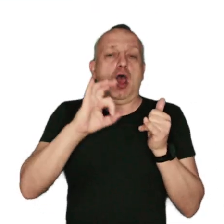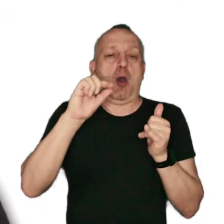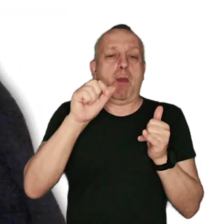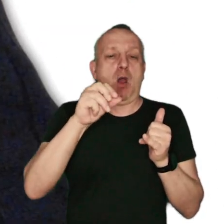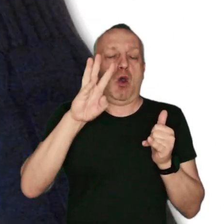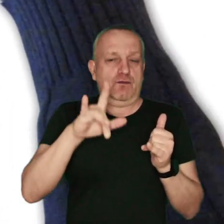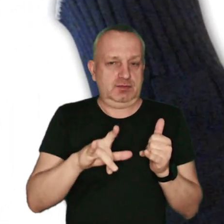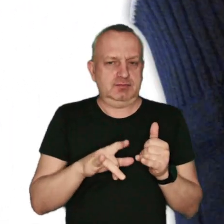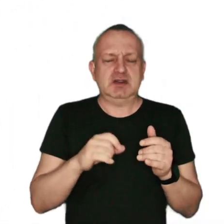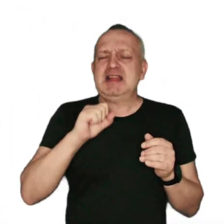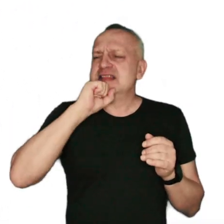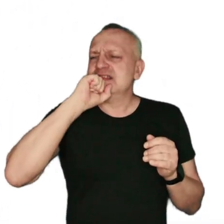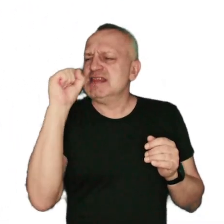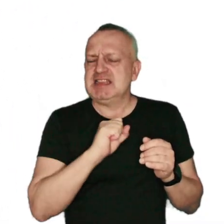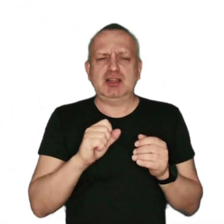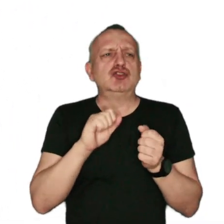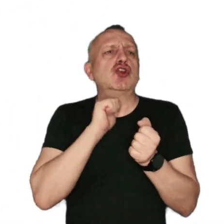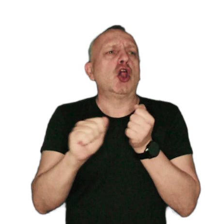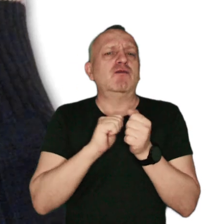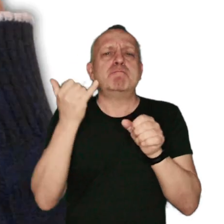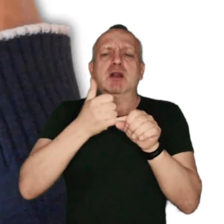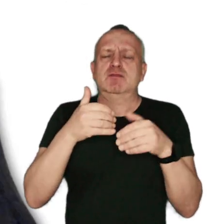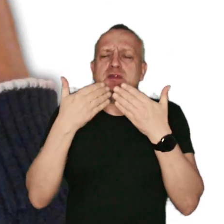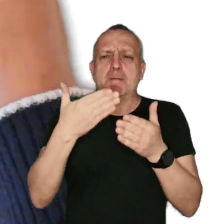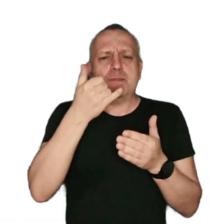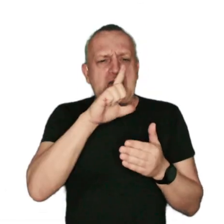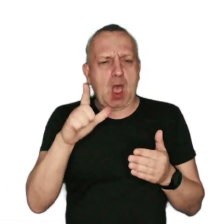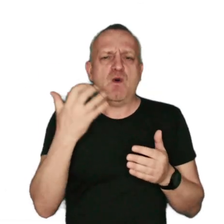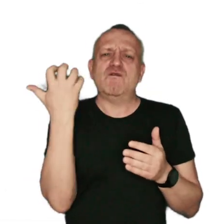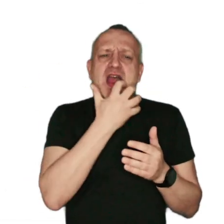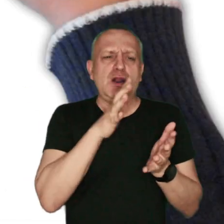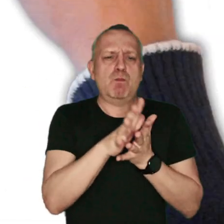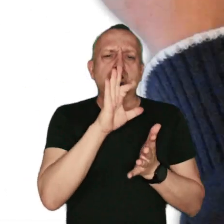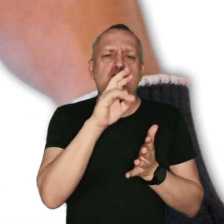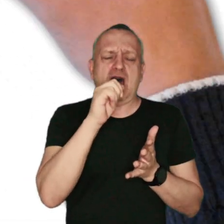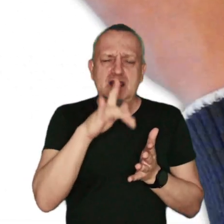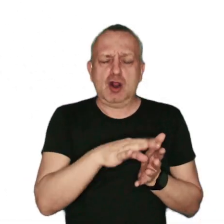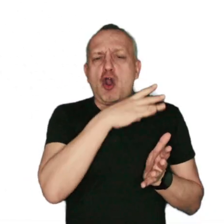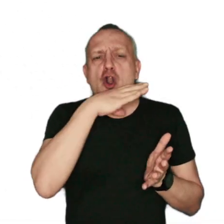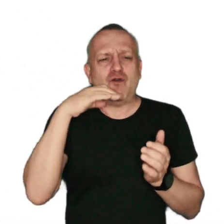Nigdy nie stosuj paliw najbardziej szkodliwych: miału, węgla brunatnego, kolorowych gazet,